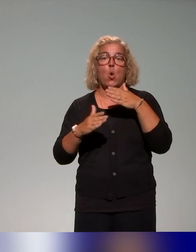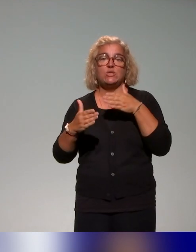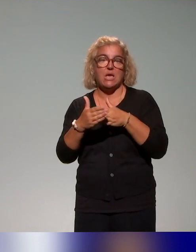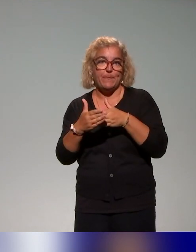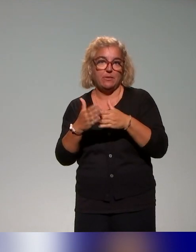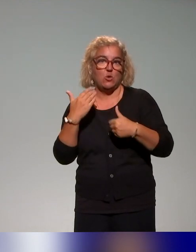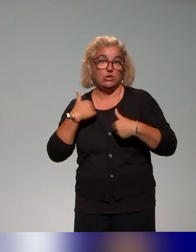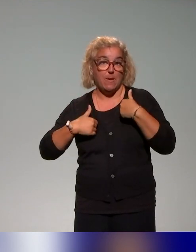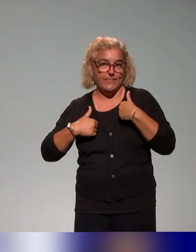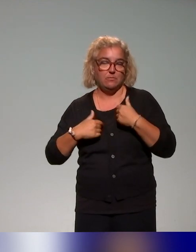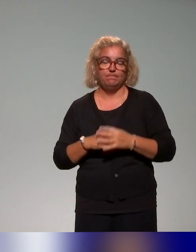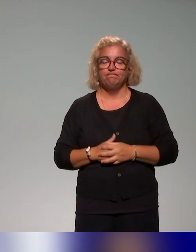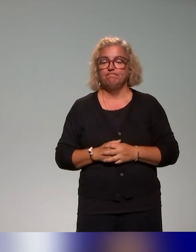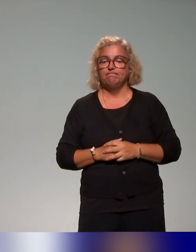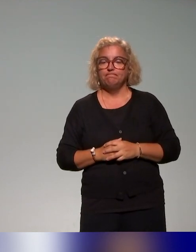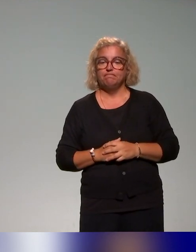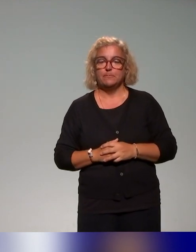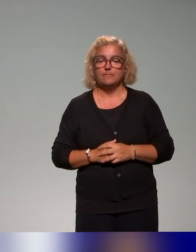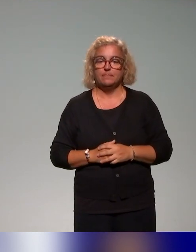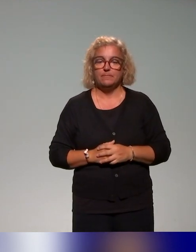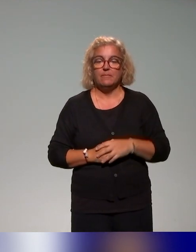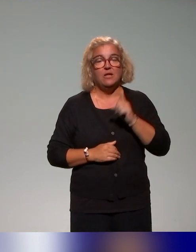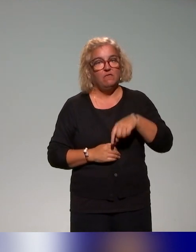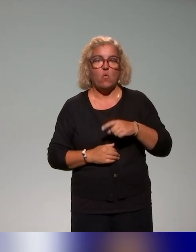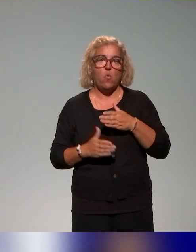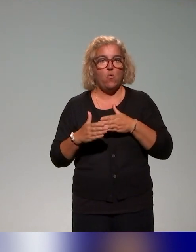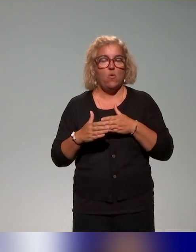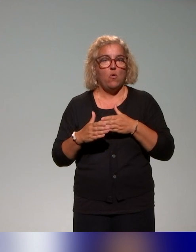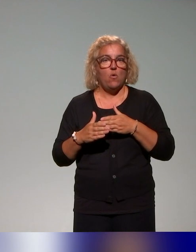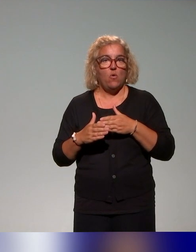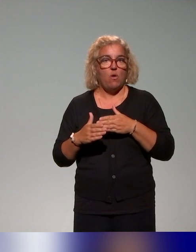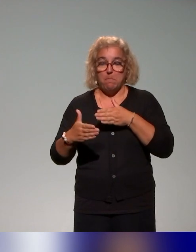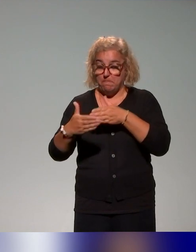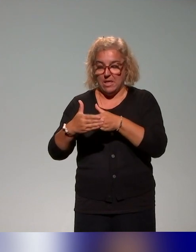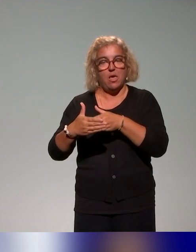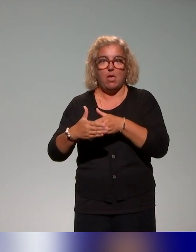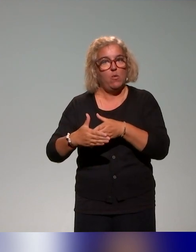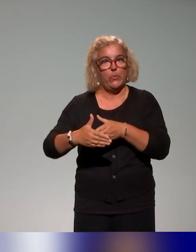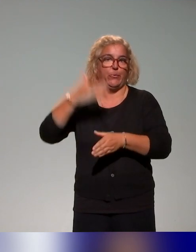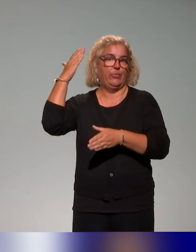dont l'idée est de lever les barrières qui peuvent exister dans le processus